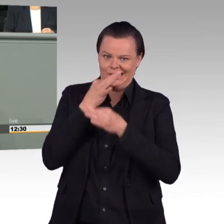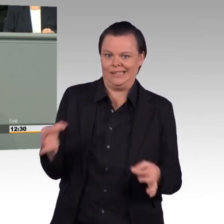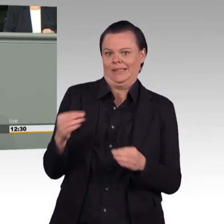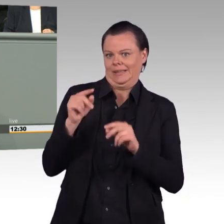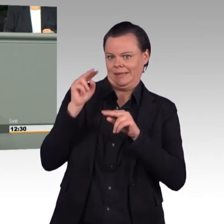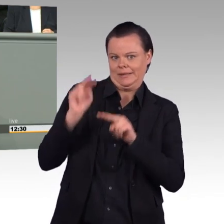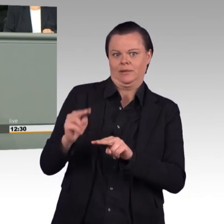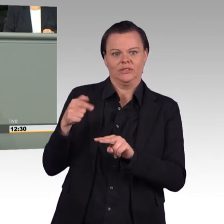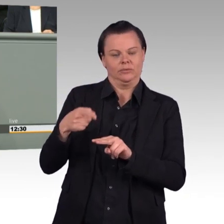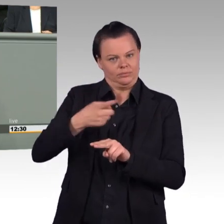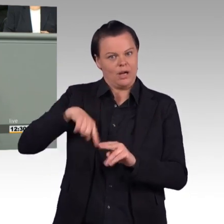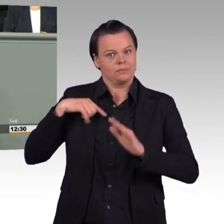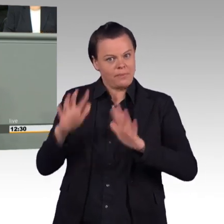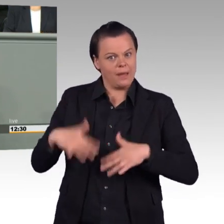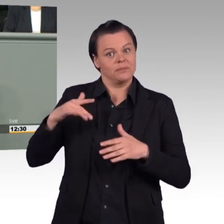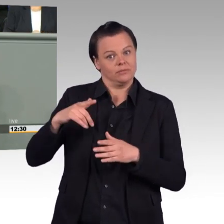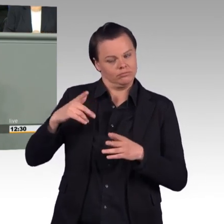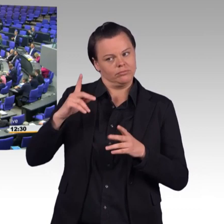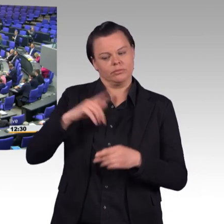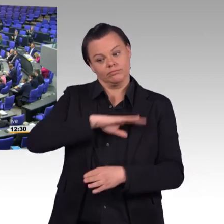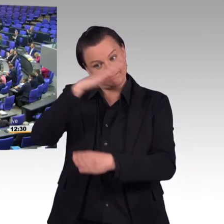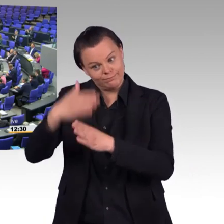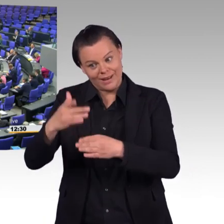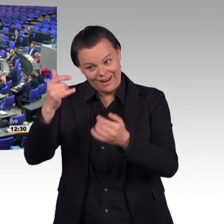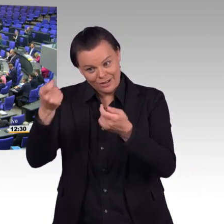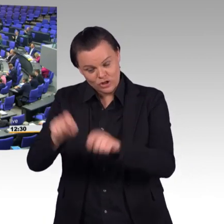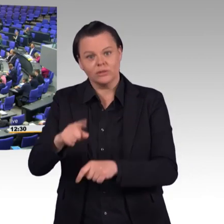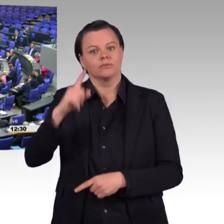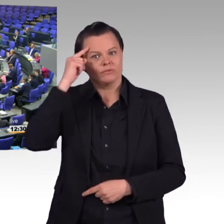in Ausnahmetatbeständen, liebe Kolleginnen und Kollegen. (Beifall)